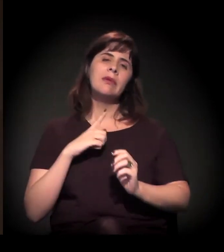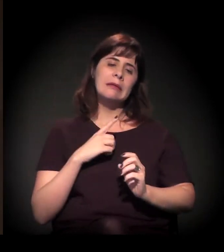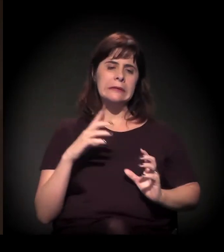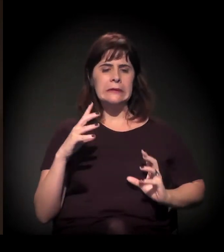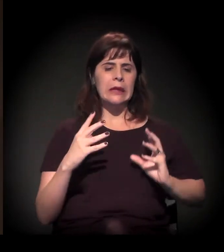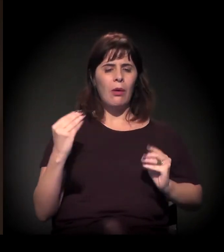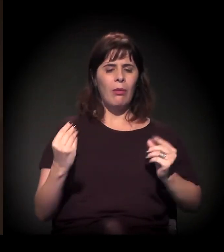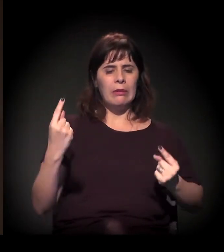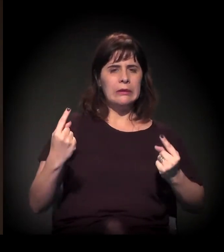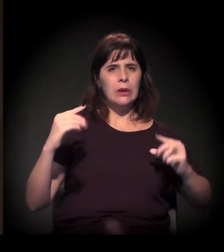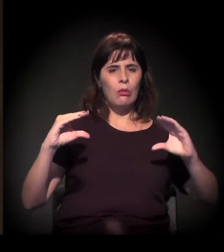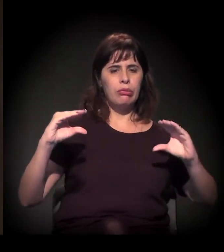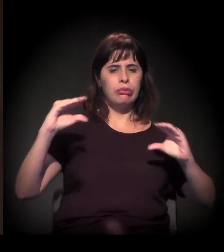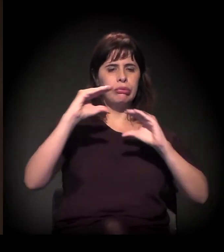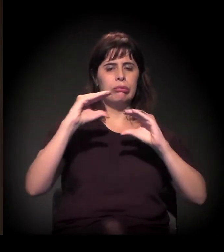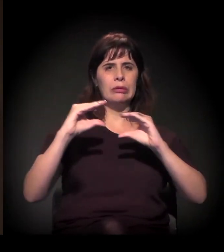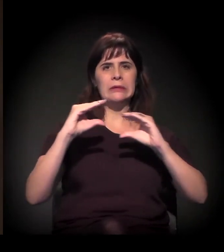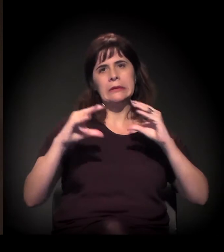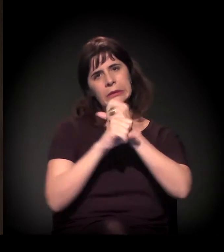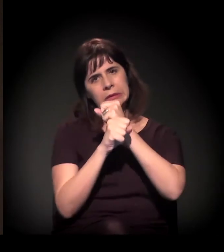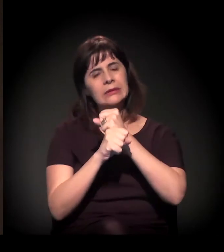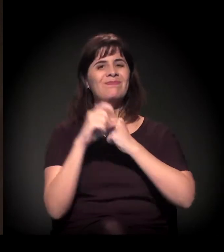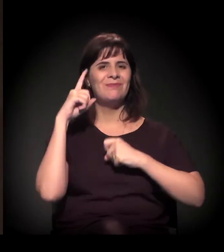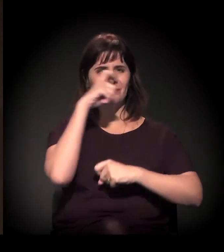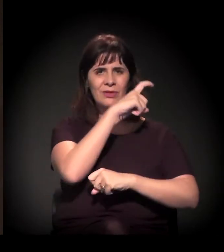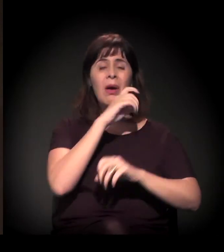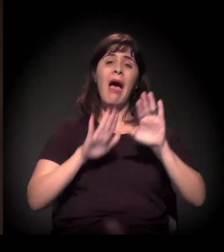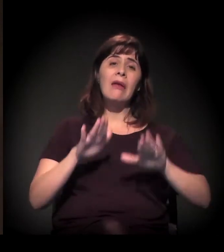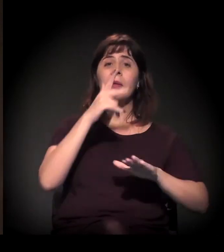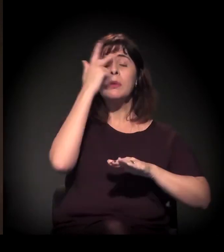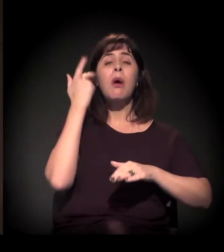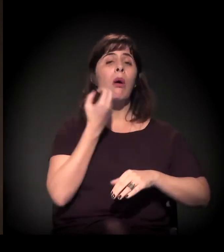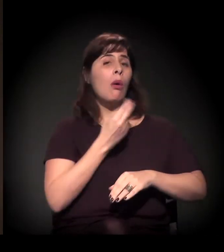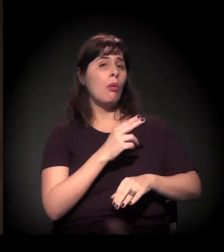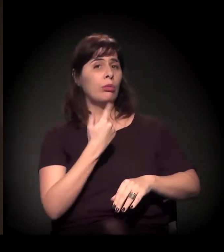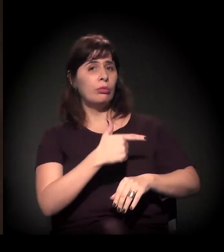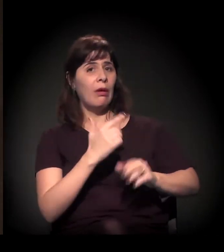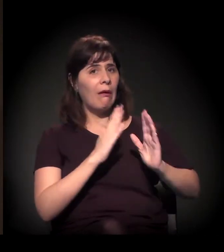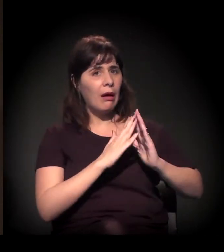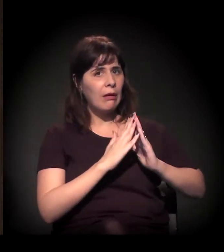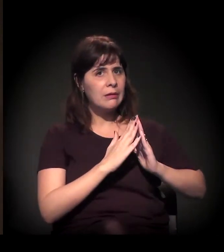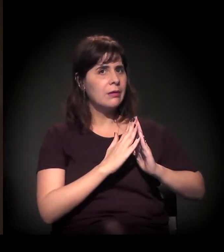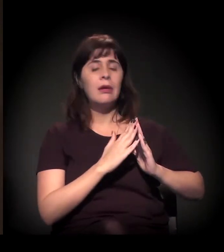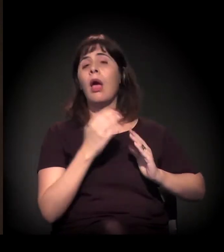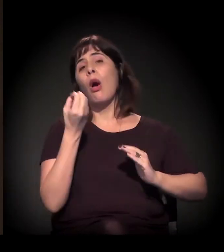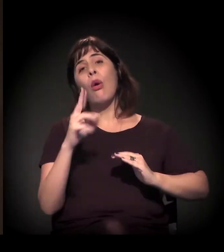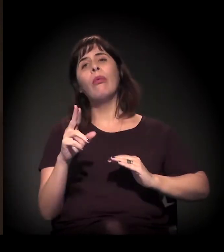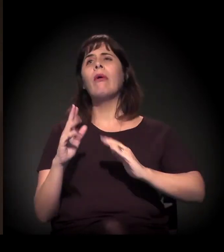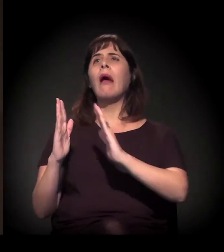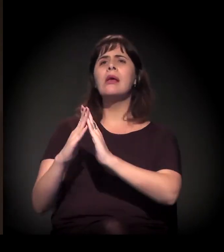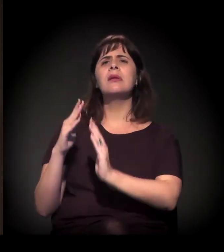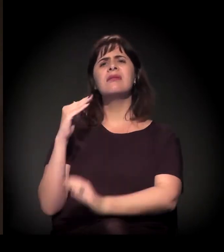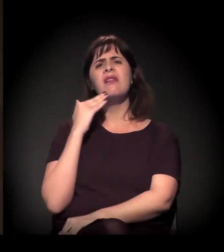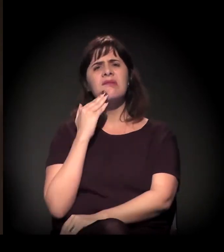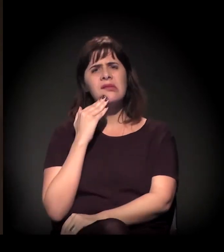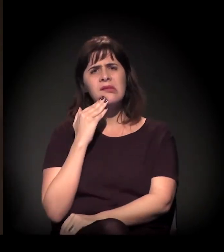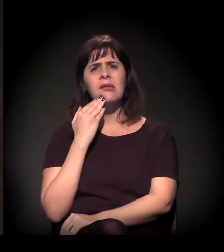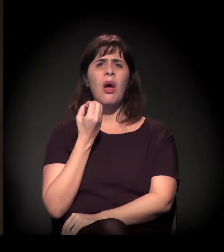da população da cidade ou não tem casa para morar ou mora de forma precária, ou está em condição de rua, ou está em cortiço, em favela,